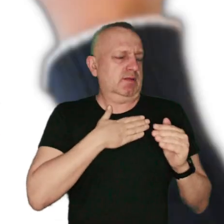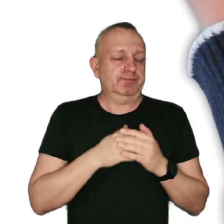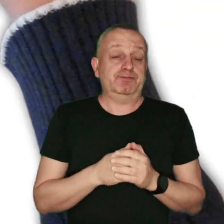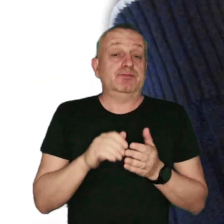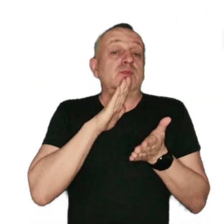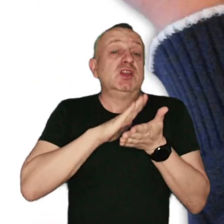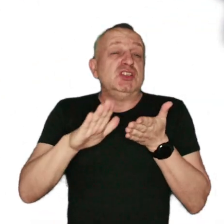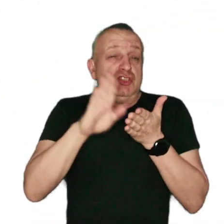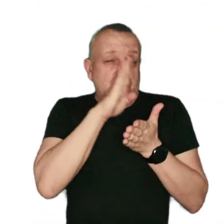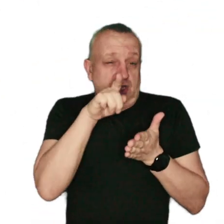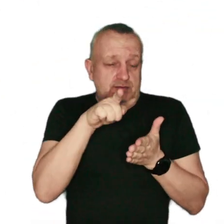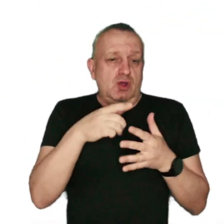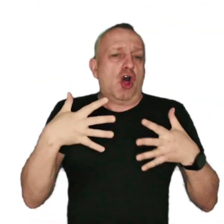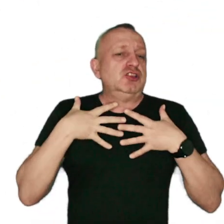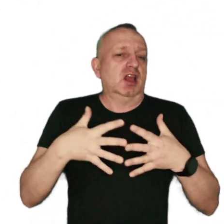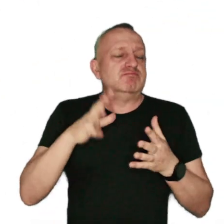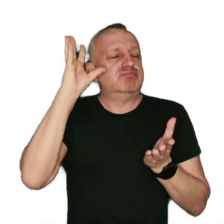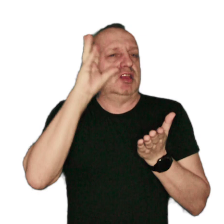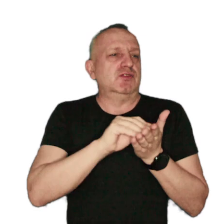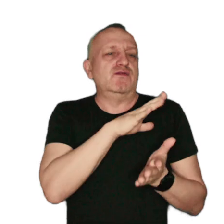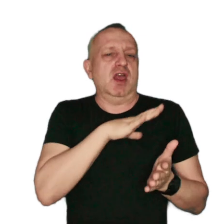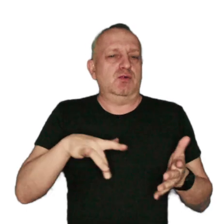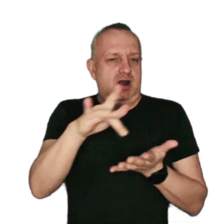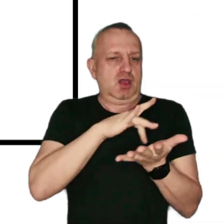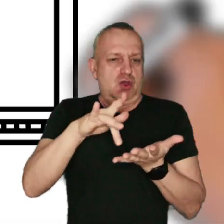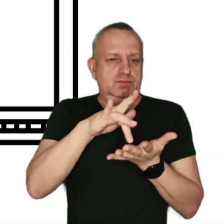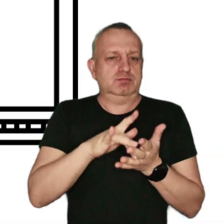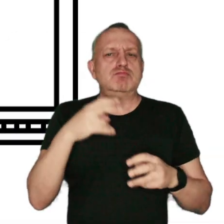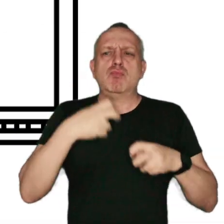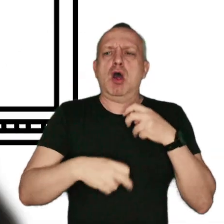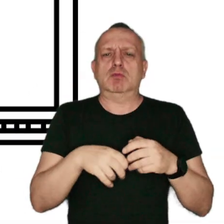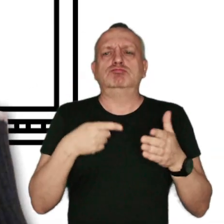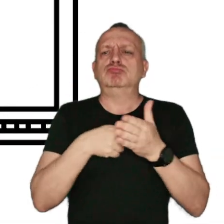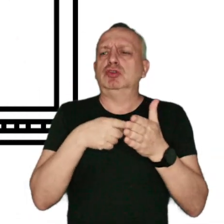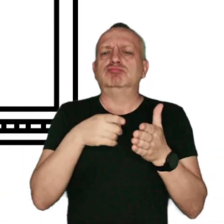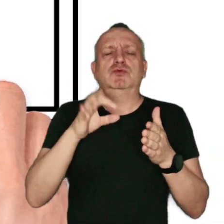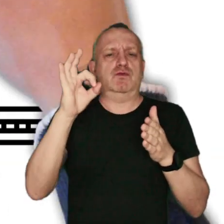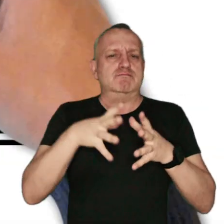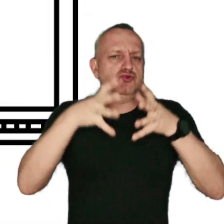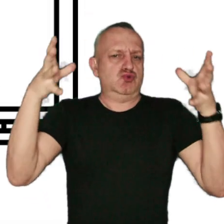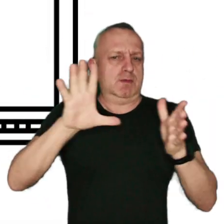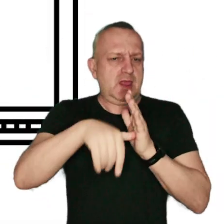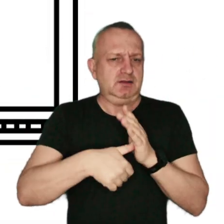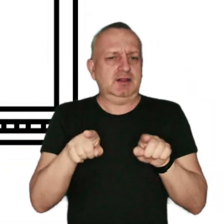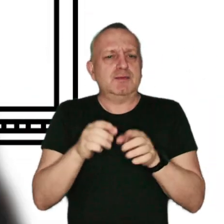Zanieczyszczonym powietrzem oddychają mieszkańcy wielu regionów. Problem dotyczy dużych miast i mniejszych miejscowości,